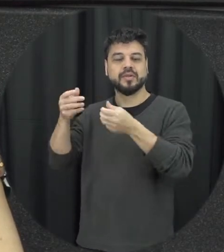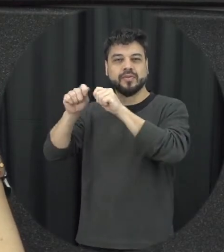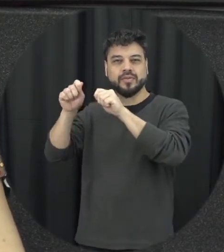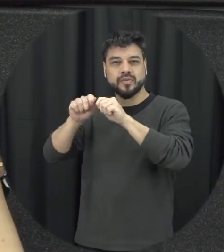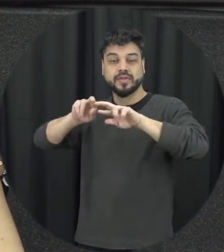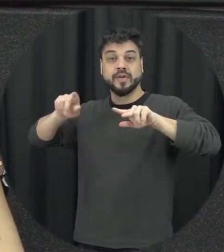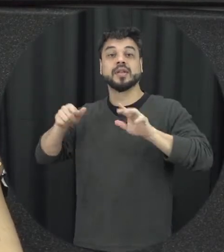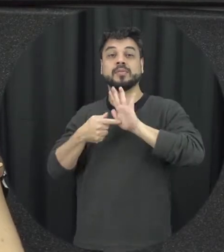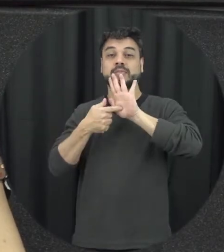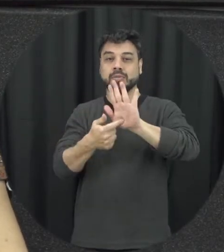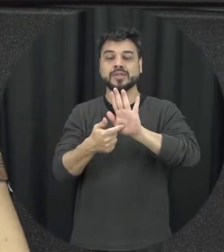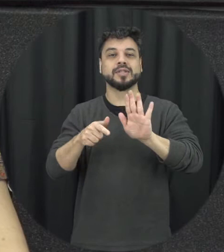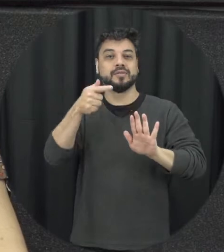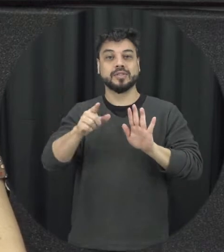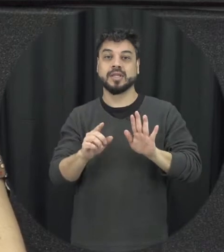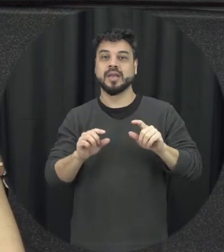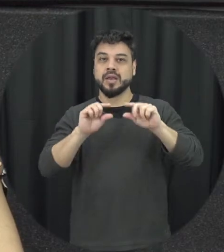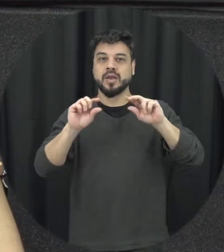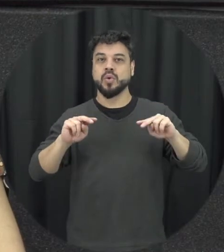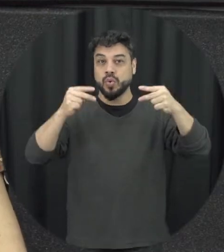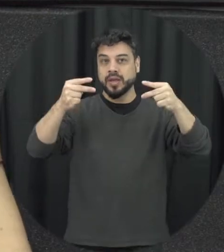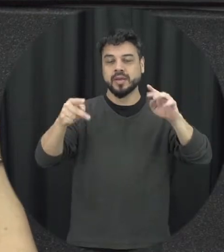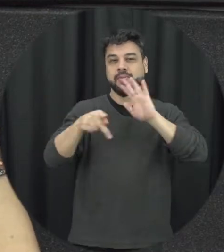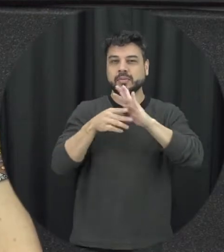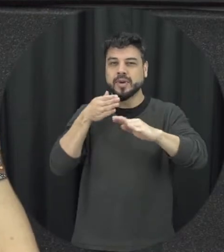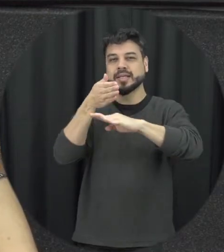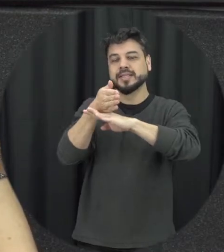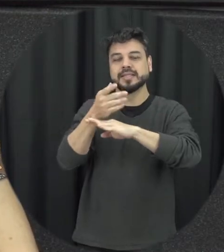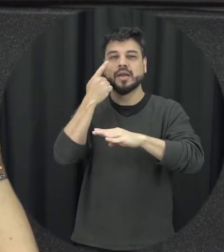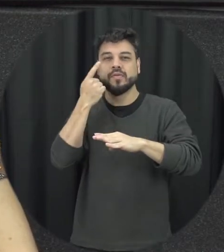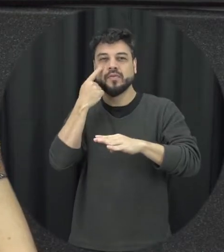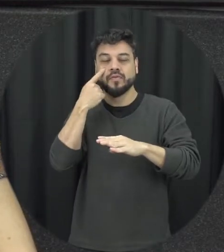de acesso para quem quiser ver como é que foi que eu disse esse processo e é uma data comemorativa